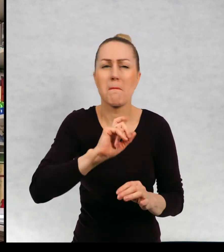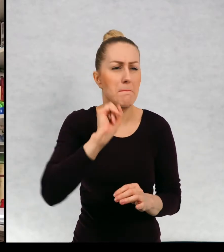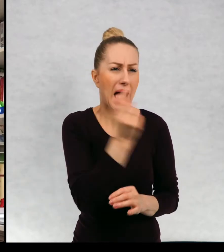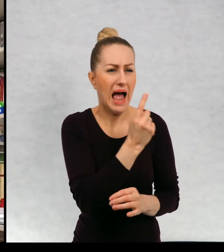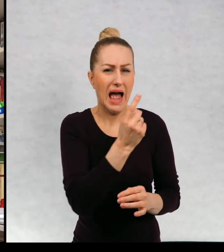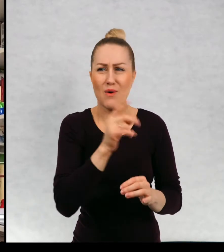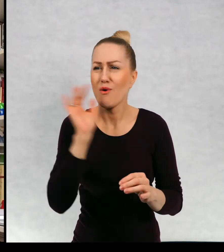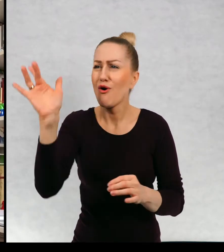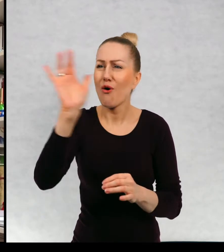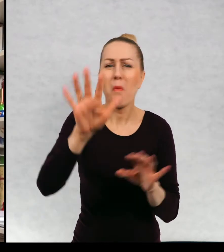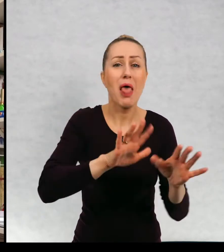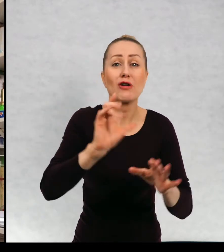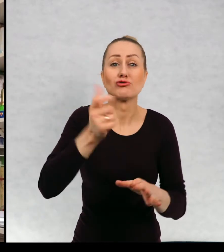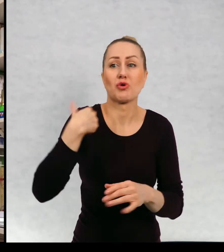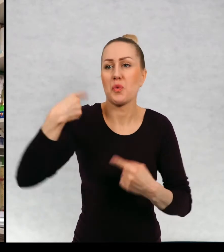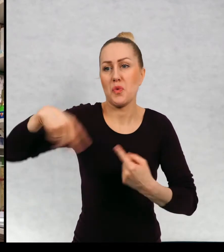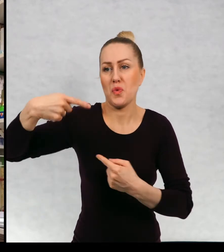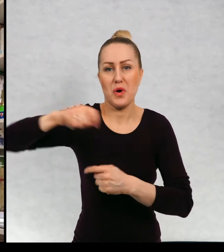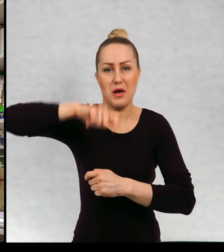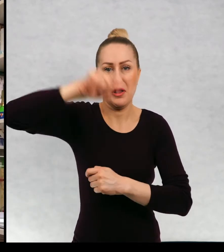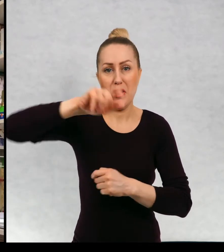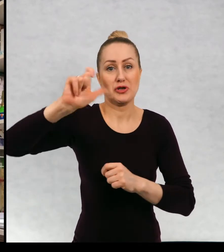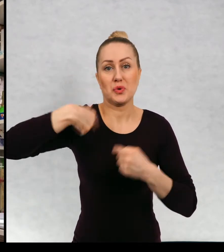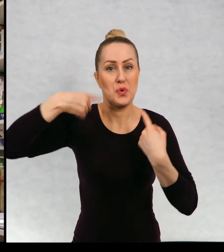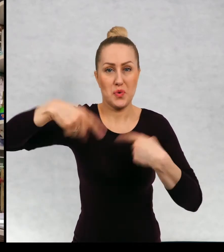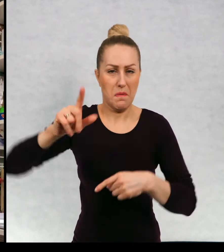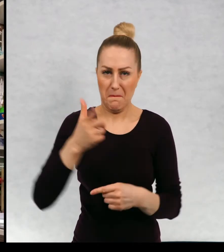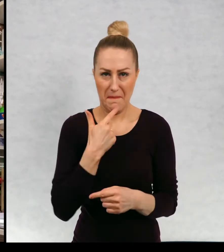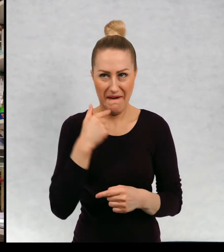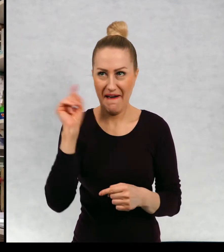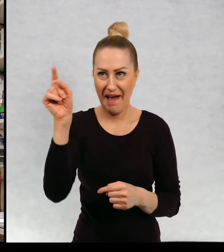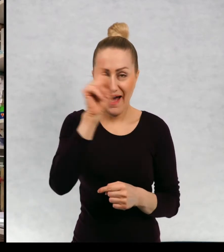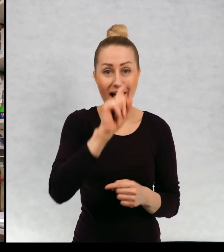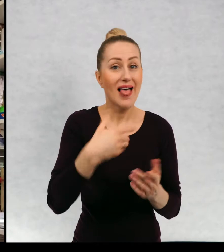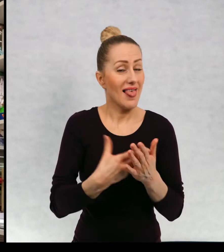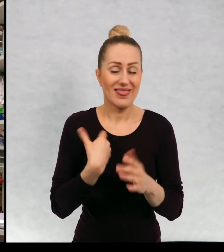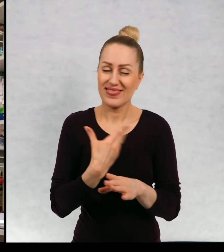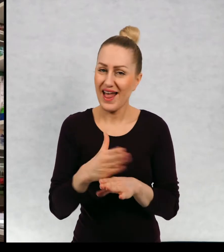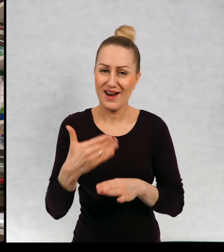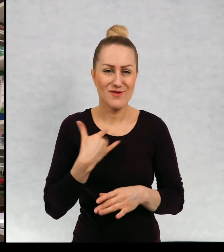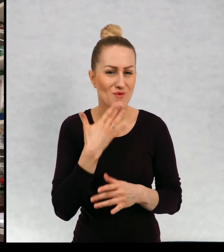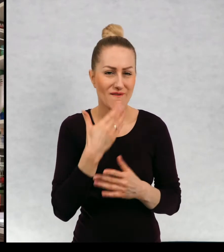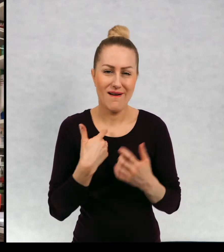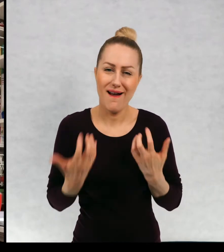świata, które nie odwiedziłam i wciąż nam mam na to bardzo dużą ochotę.